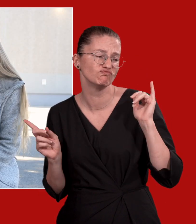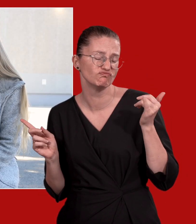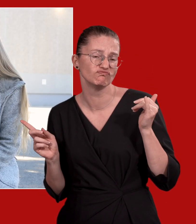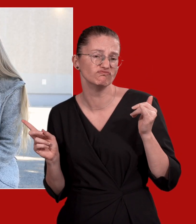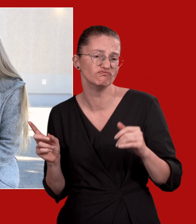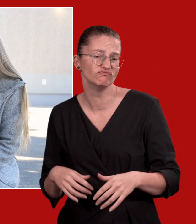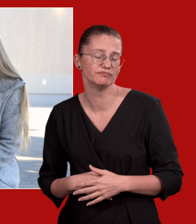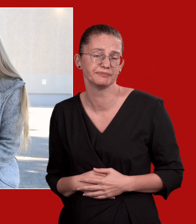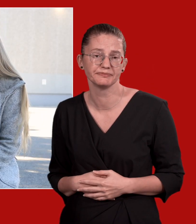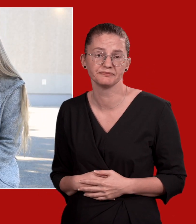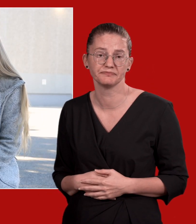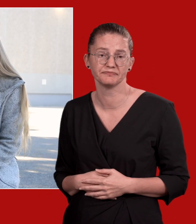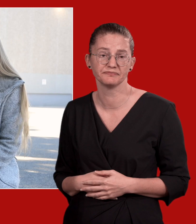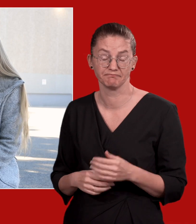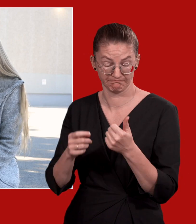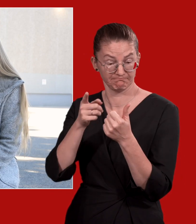Manchmal denke ich schon darüber nach.